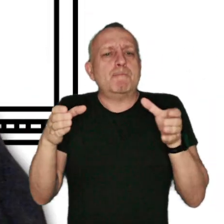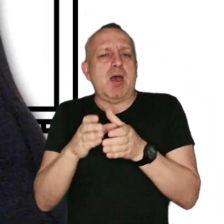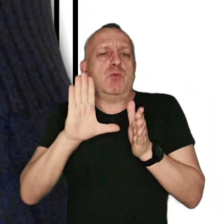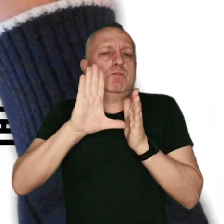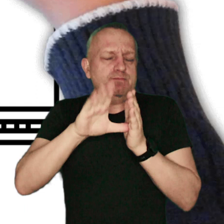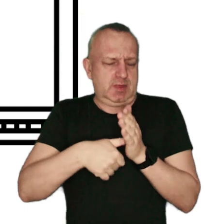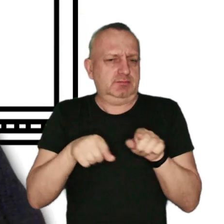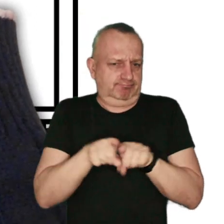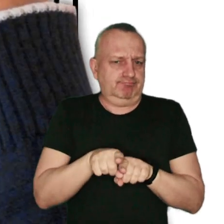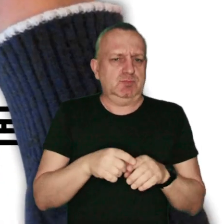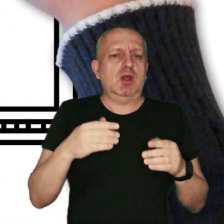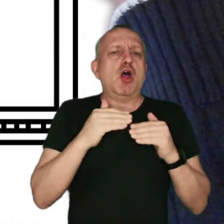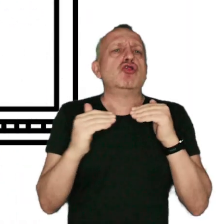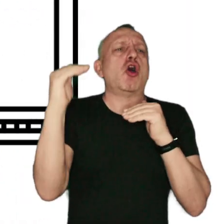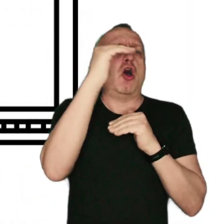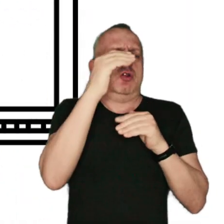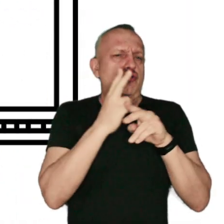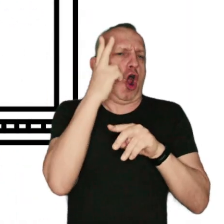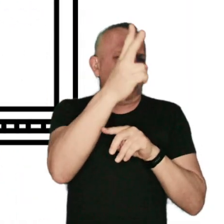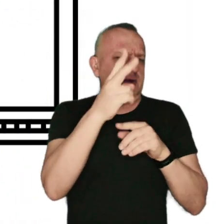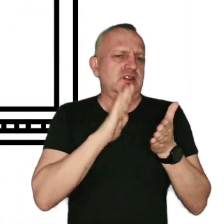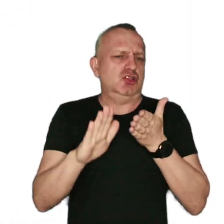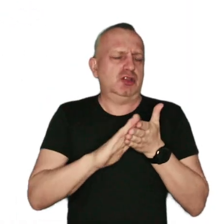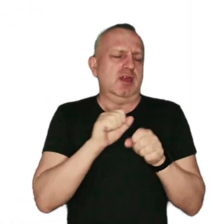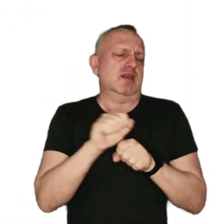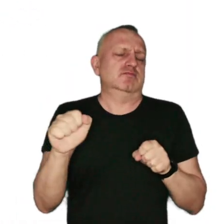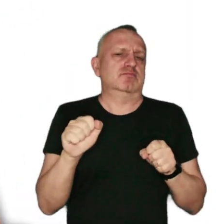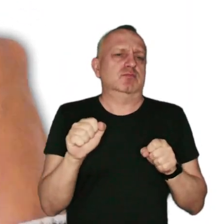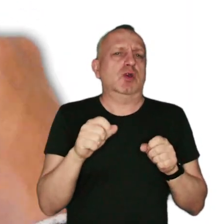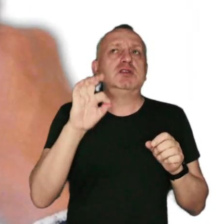gdzie w ciągu roku normy zanieczyszczeń są przekraczane. Powodem jest smog,